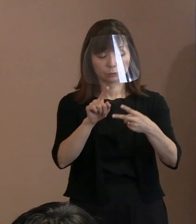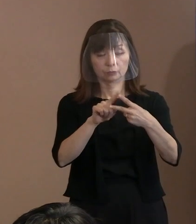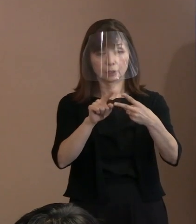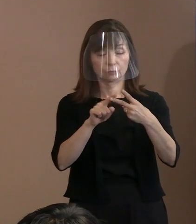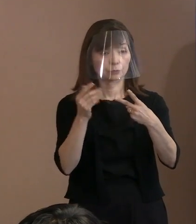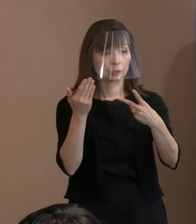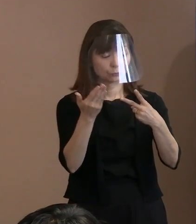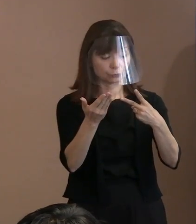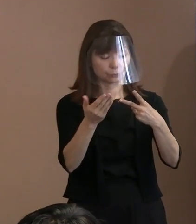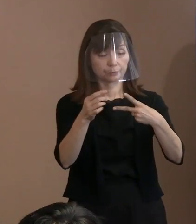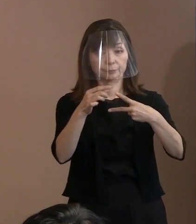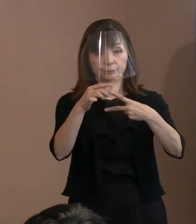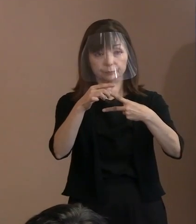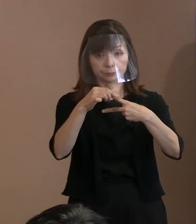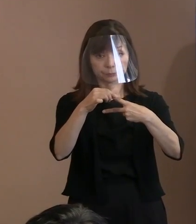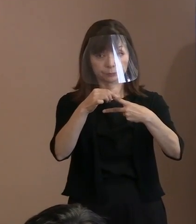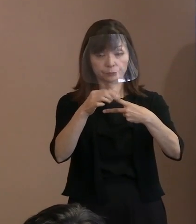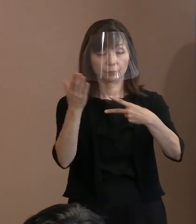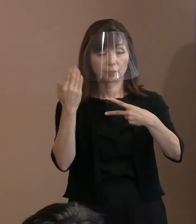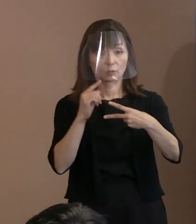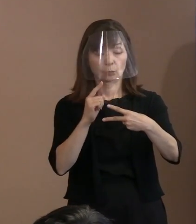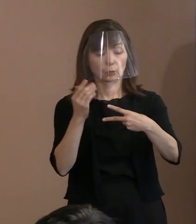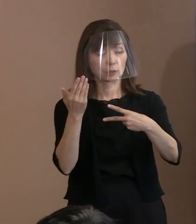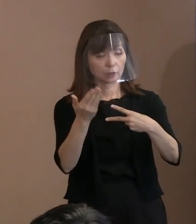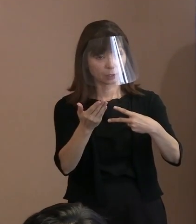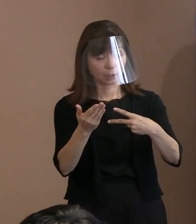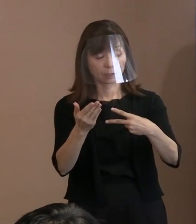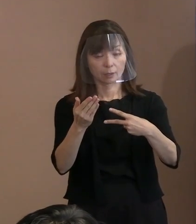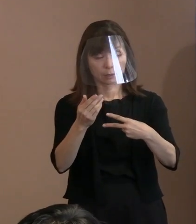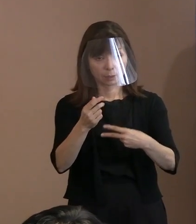1点目は､先日もありました 警備の観点に関して｡